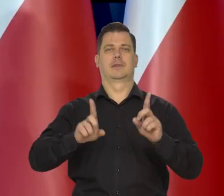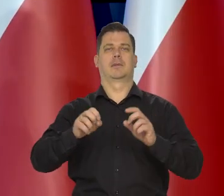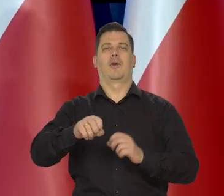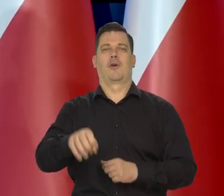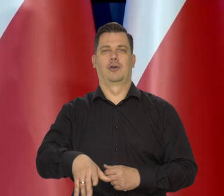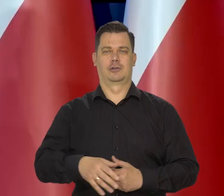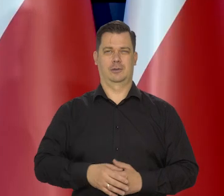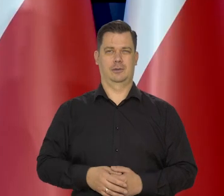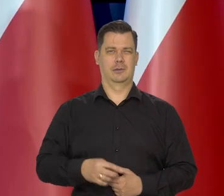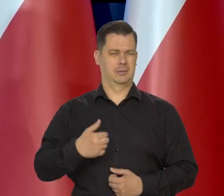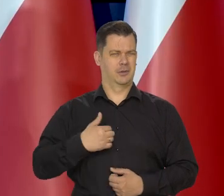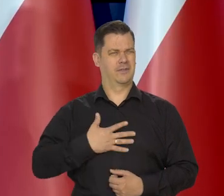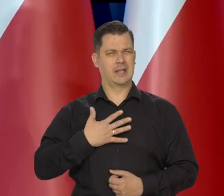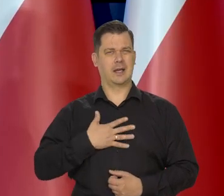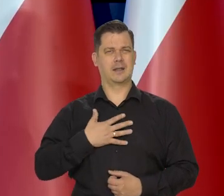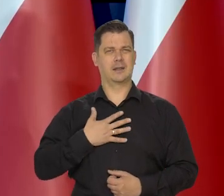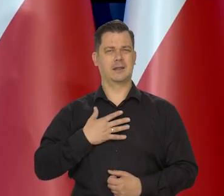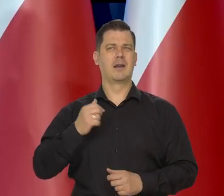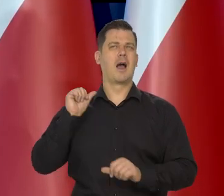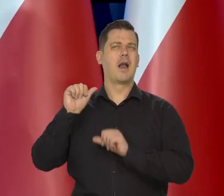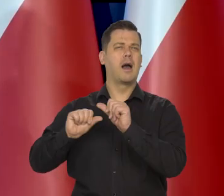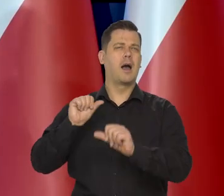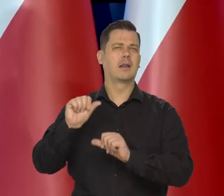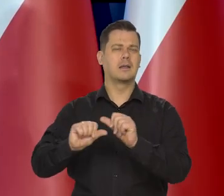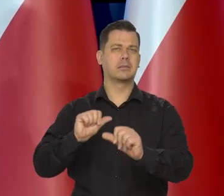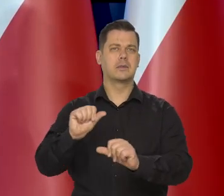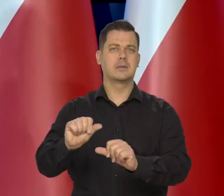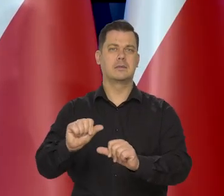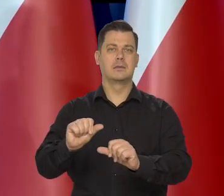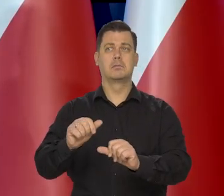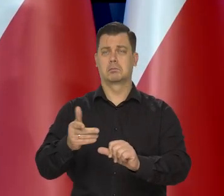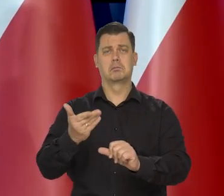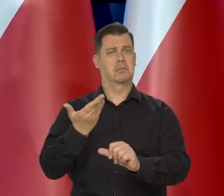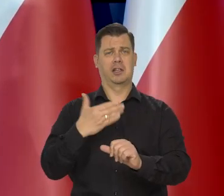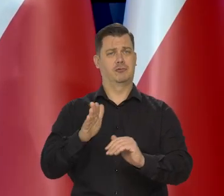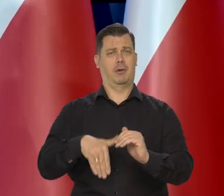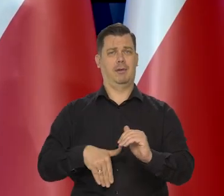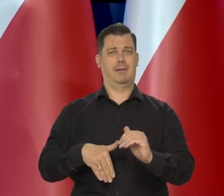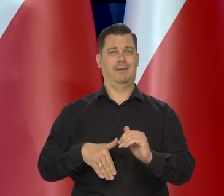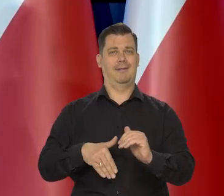Wydaje mi się, że przez ostatnie lata jakoś, jakoś nam się udaje.